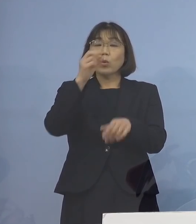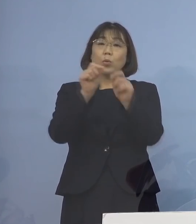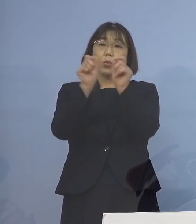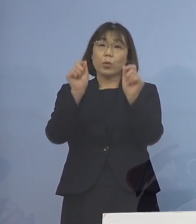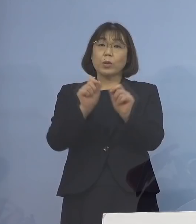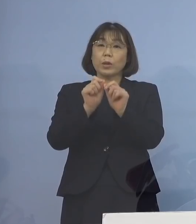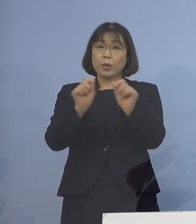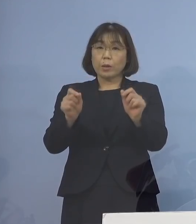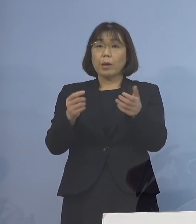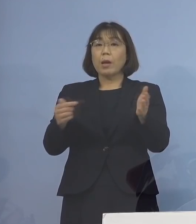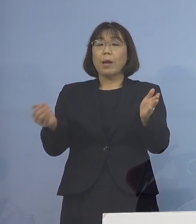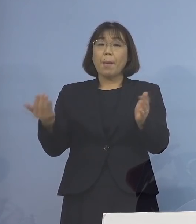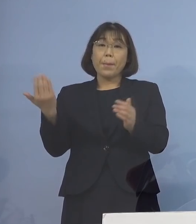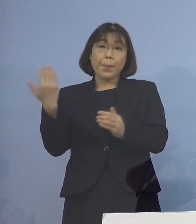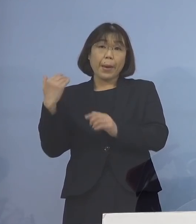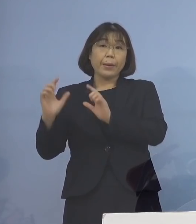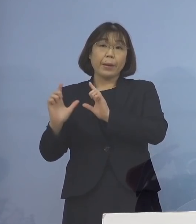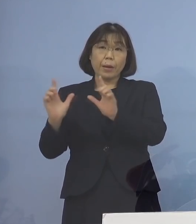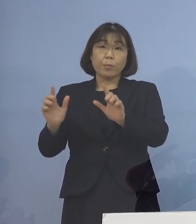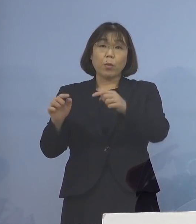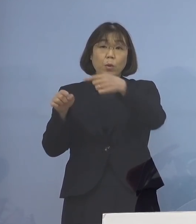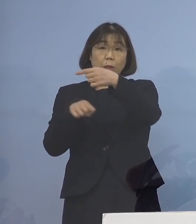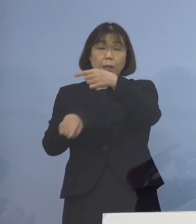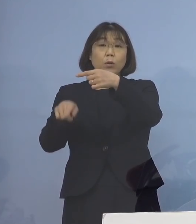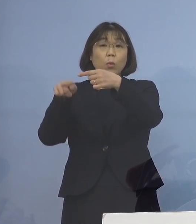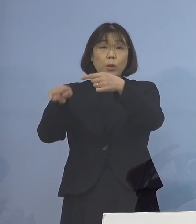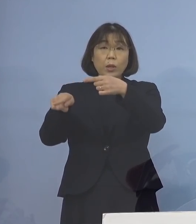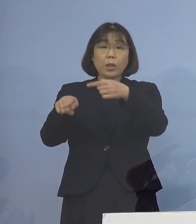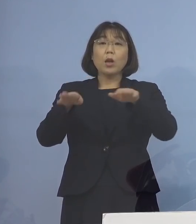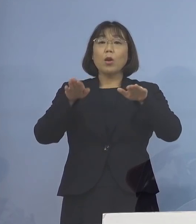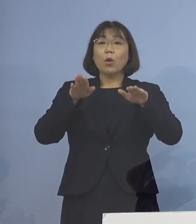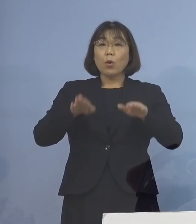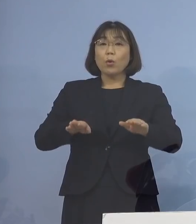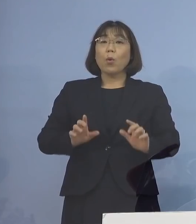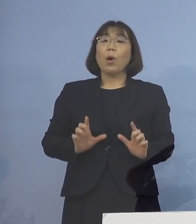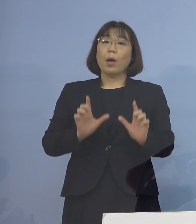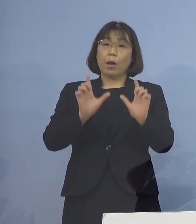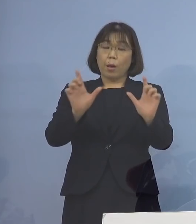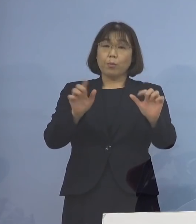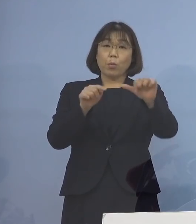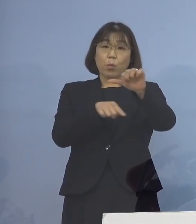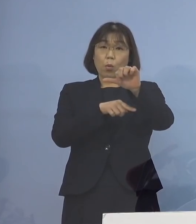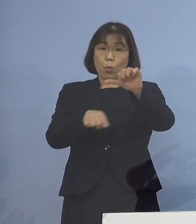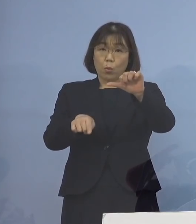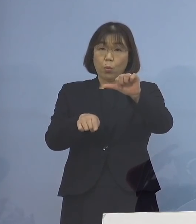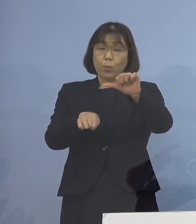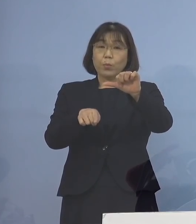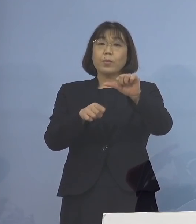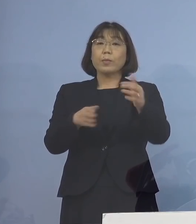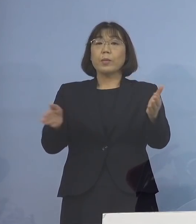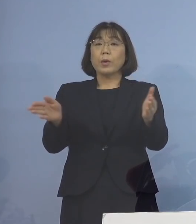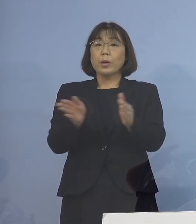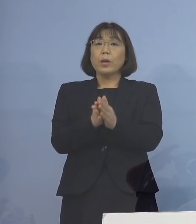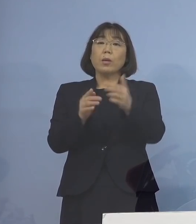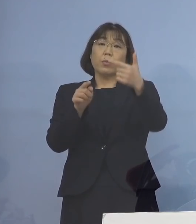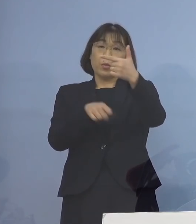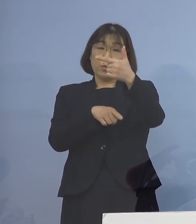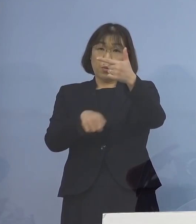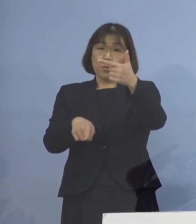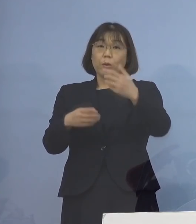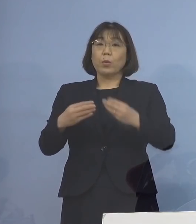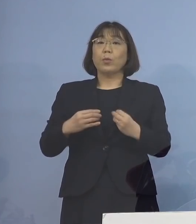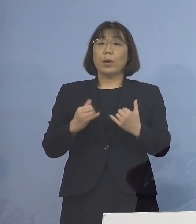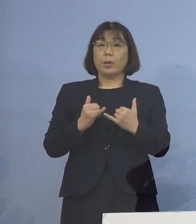これまで発表した1名に 本日発表の5名を加えた計6名の感染者が